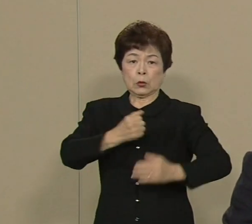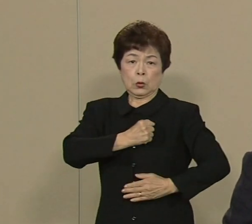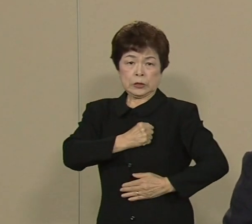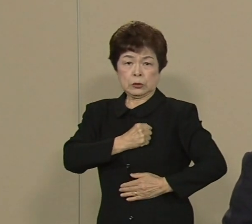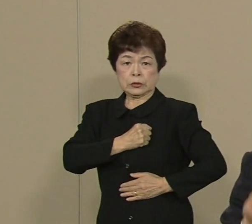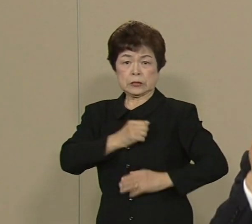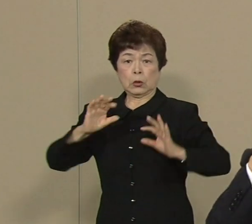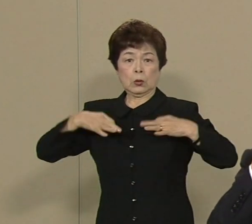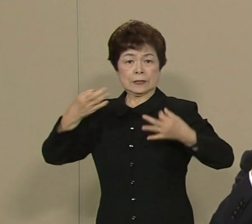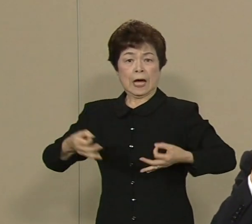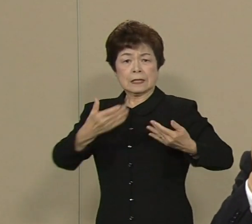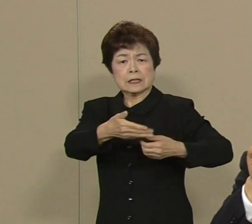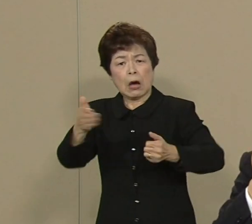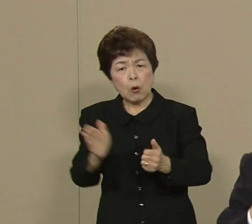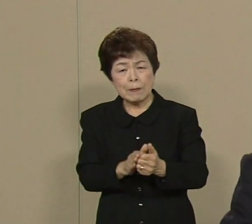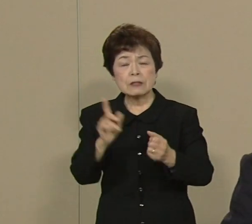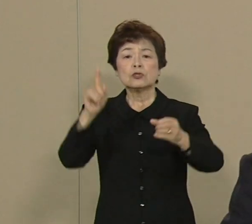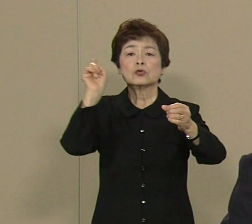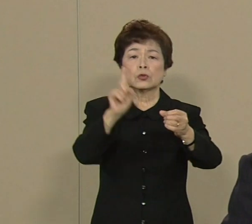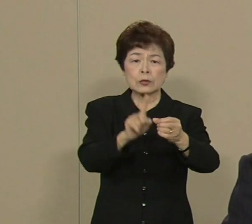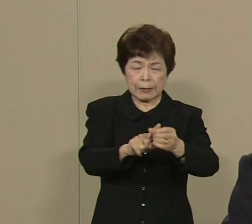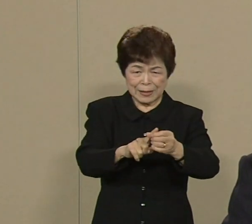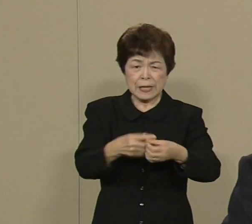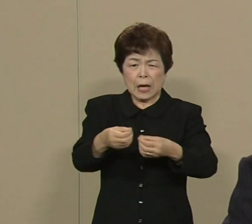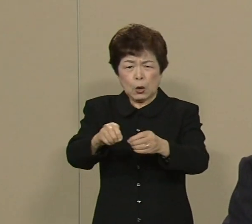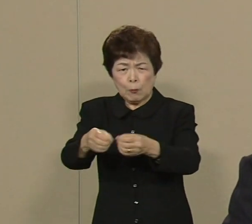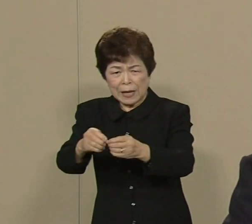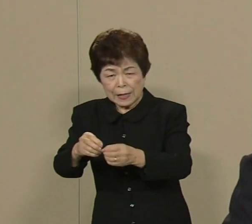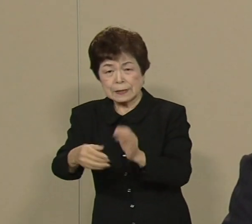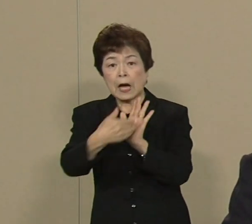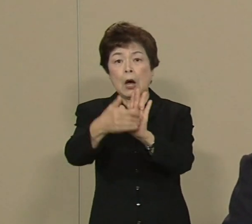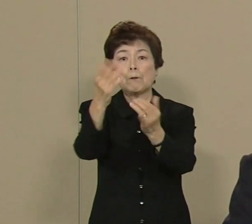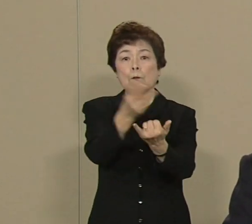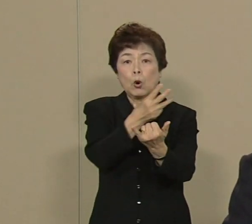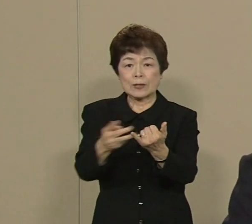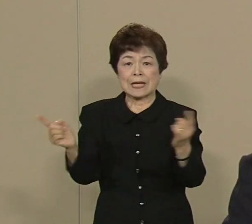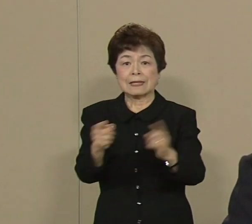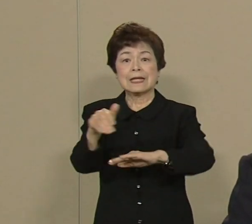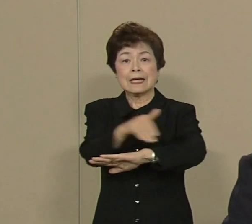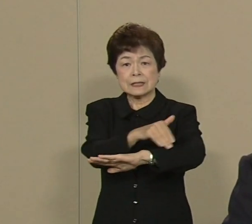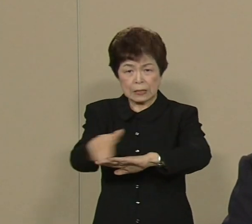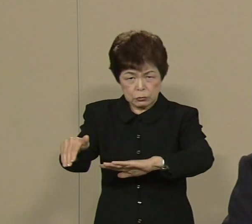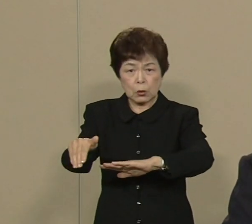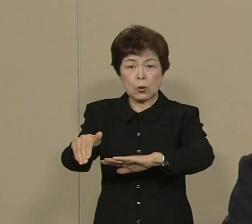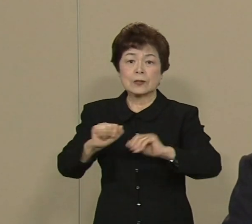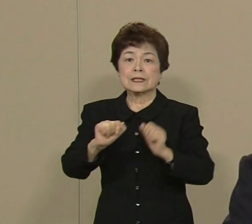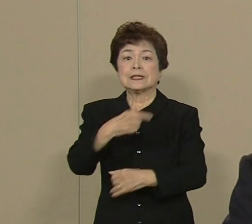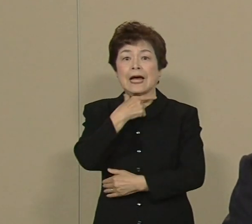そのためにきめの細かい 防災対策をいたしまして 危機管理態勢を 整えたいと思ってます